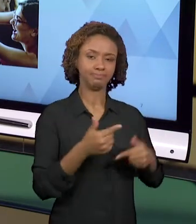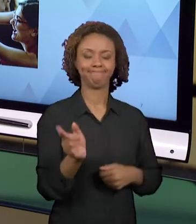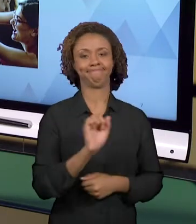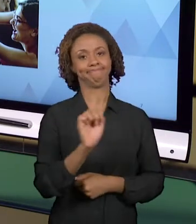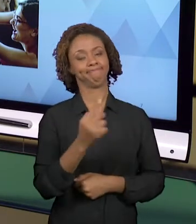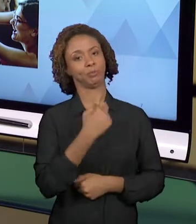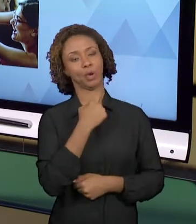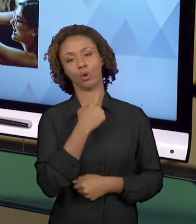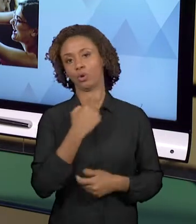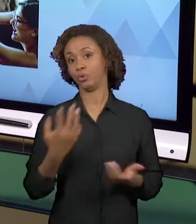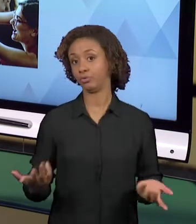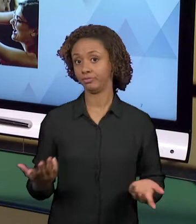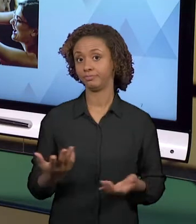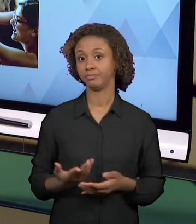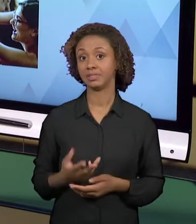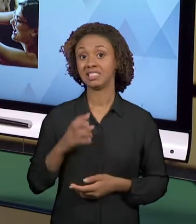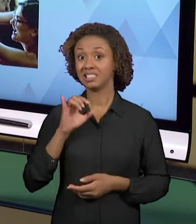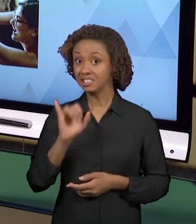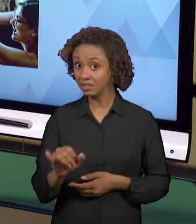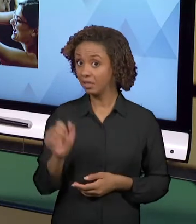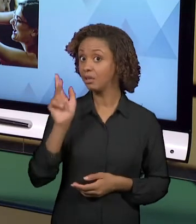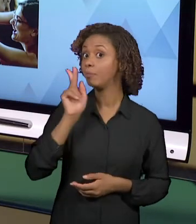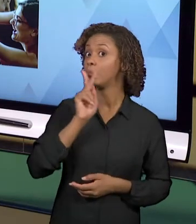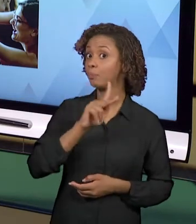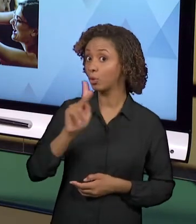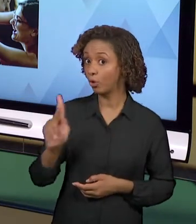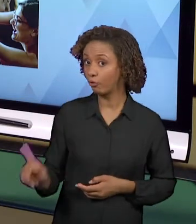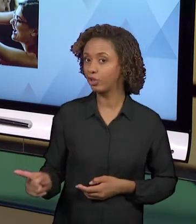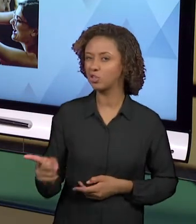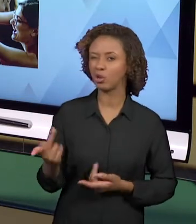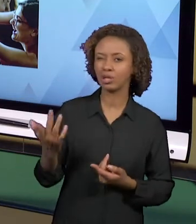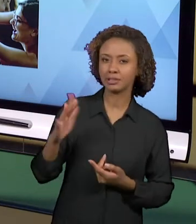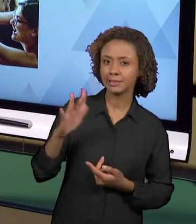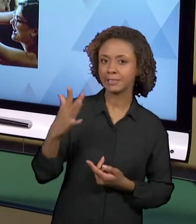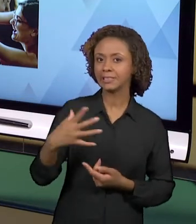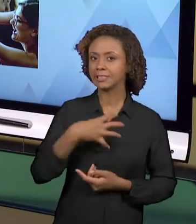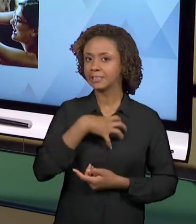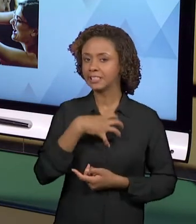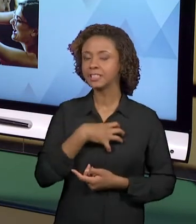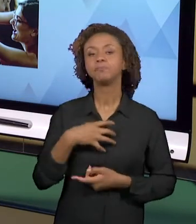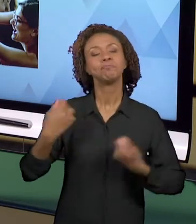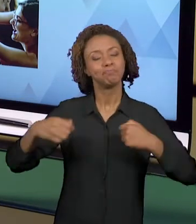PRECISAM ESTAR JUNTOS, OU SEJA, É NECESSÁRIO QUE